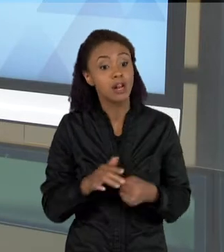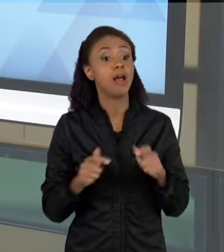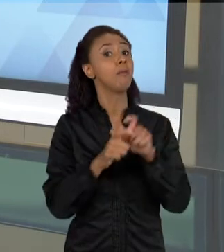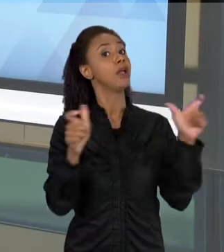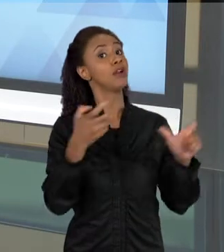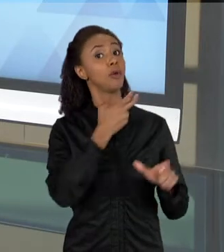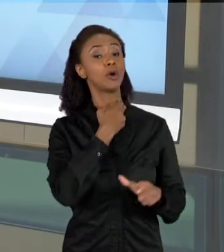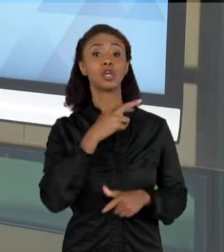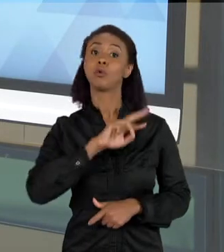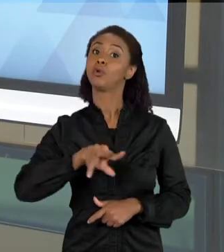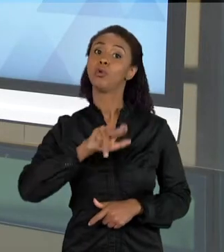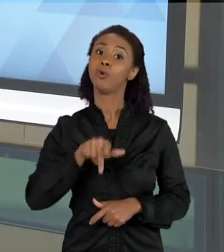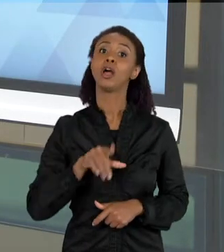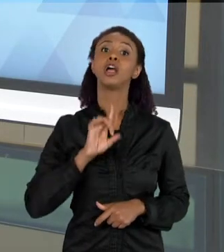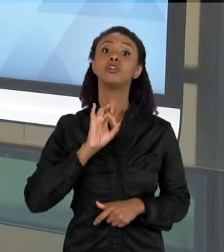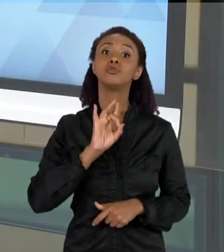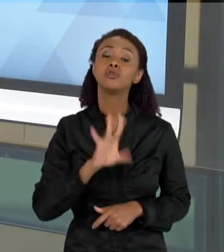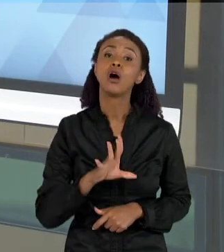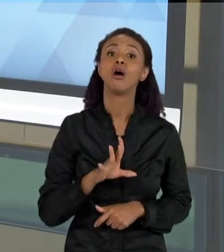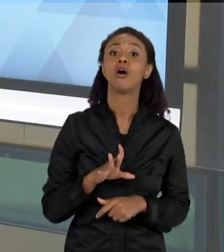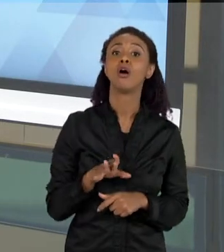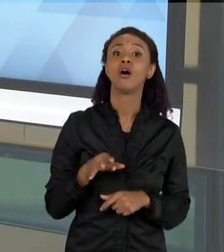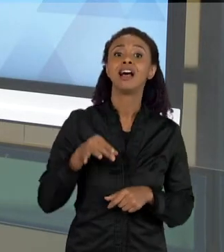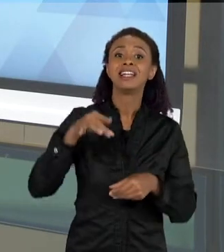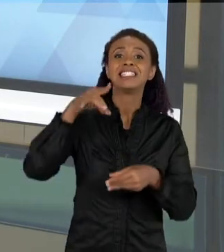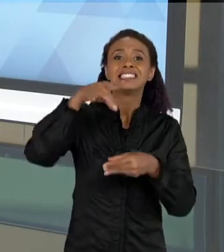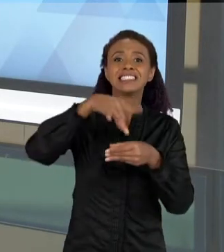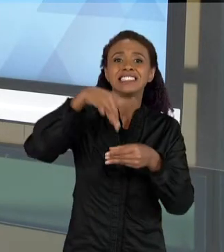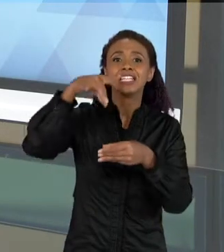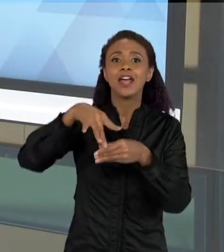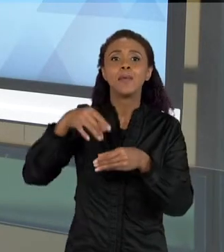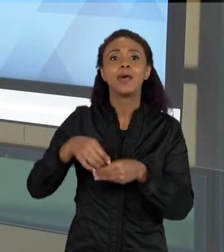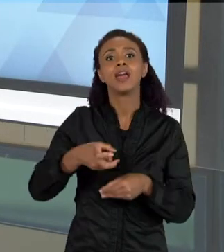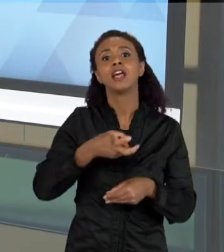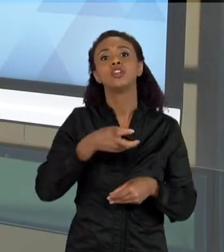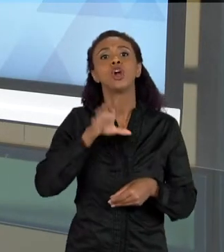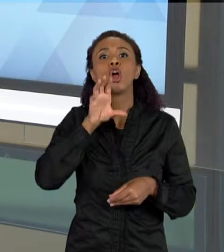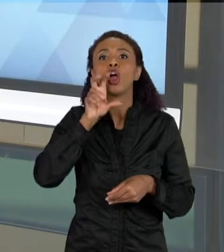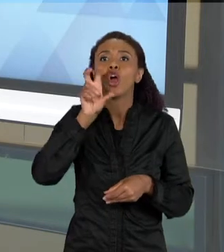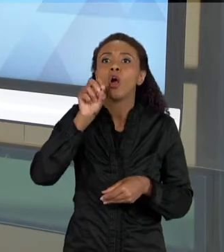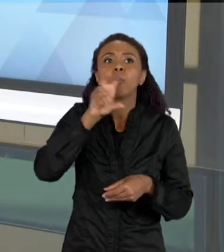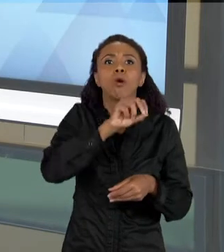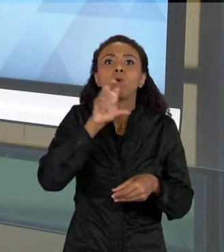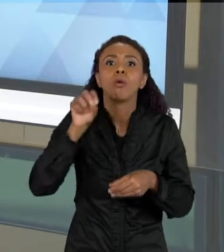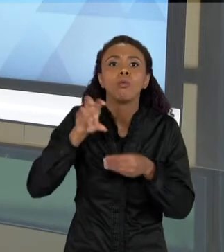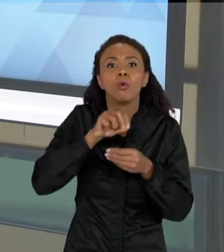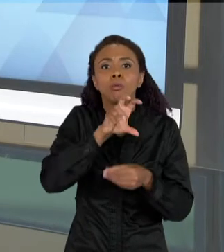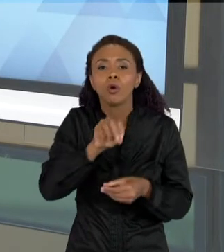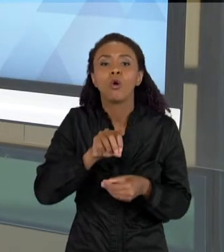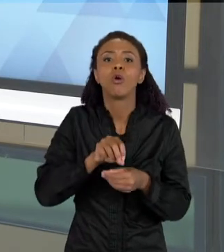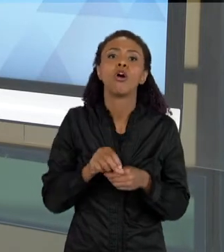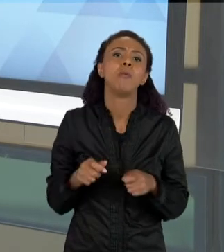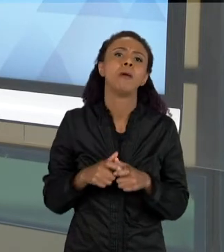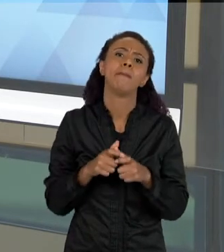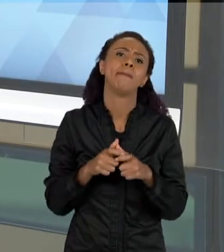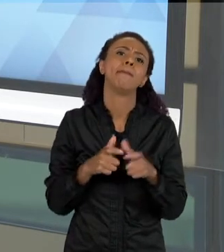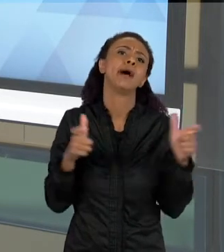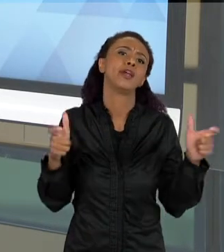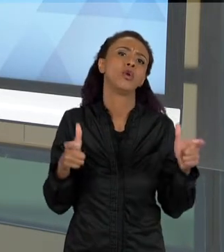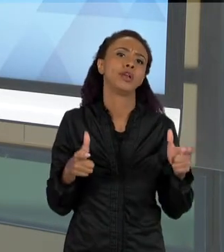É POLINIZADOR, É INSETÍVORO, OU COMEM OUTROS ANIMAIS, POUCOS DELES SÃO HEMATÓFAGOS. ENTÃO UMAS DAS COISAS ERA